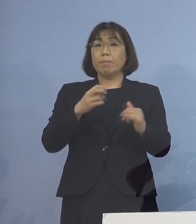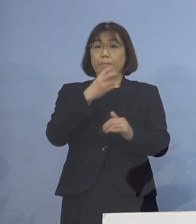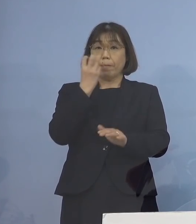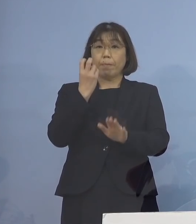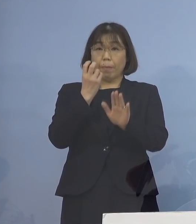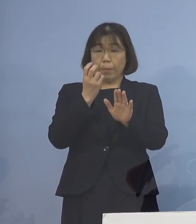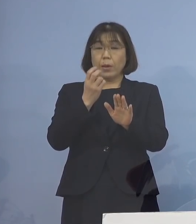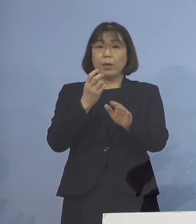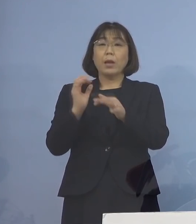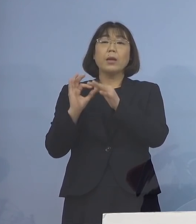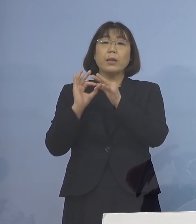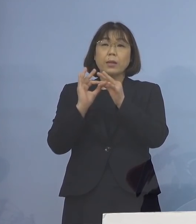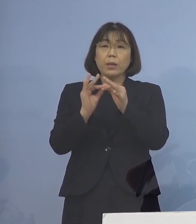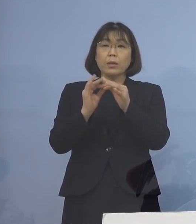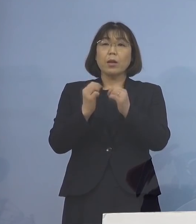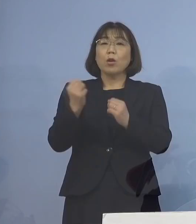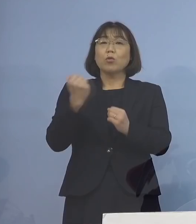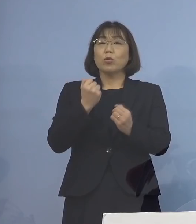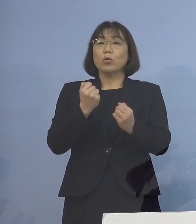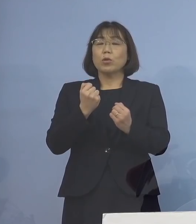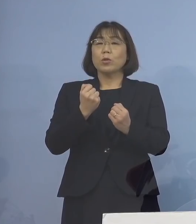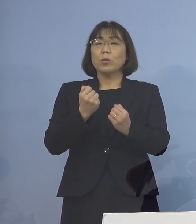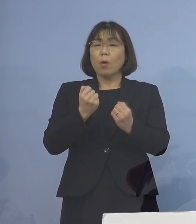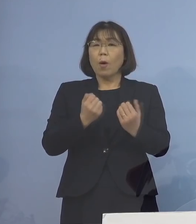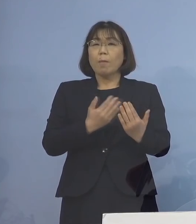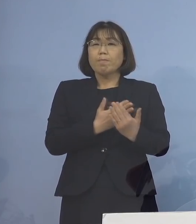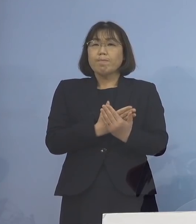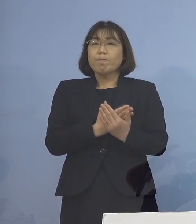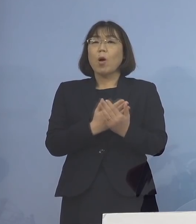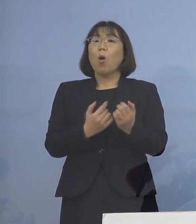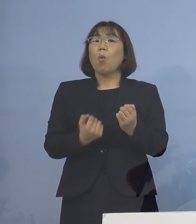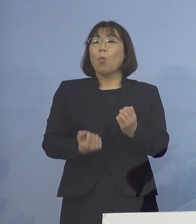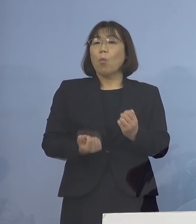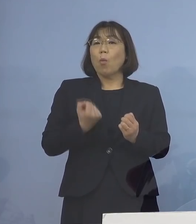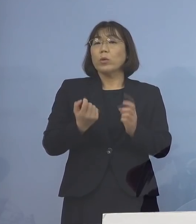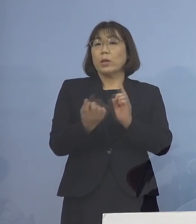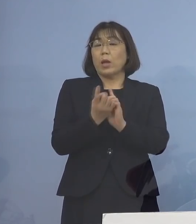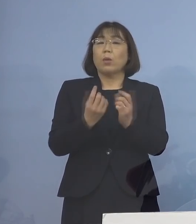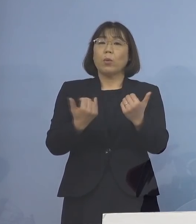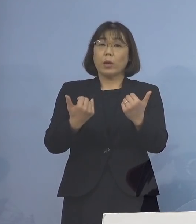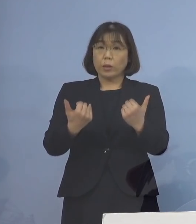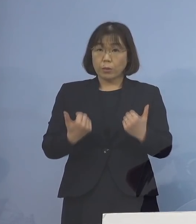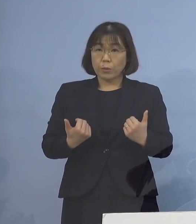引き続き、強い危機感を持って 対応いたして参る 必要がございますので